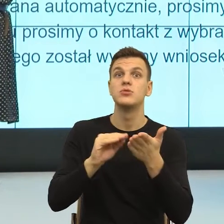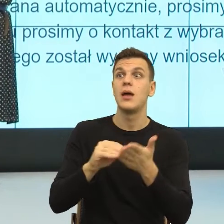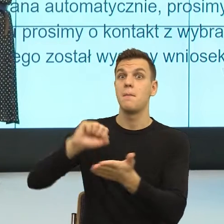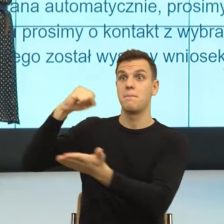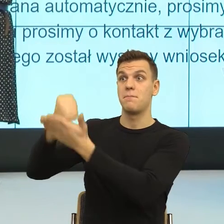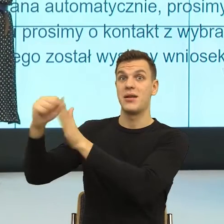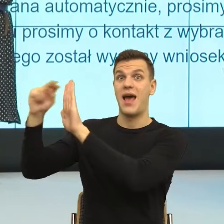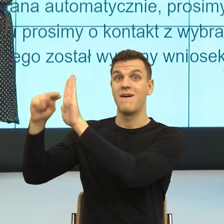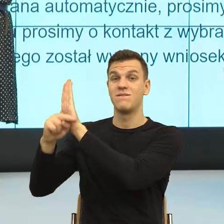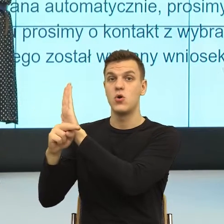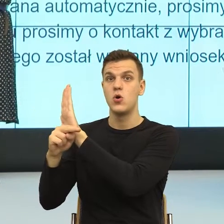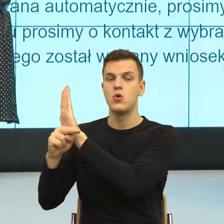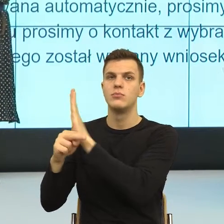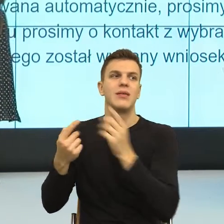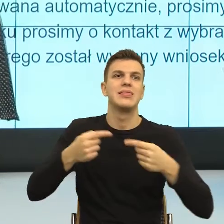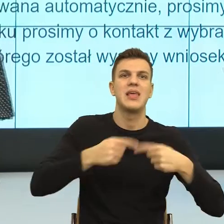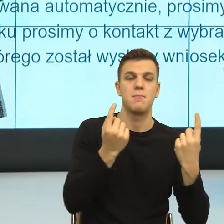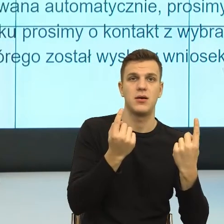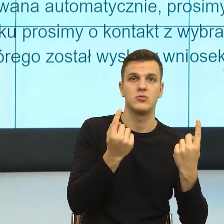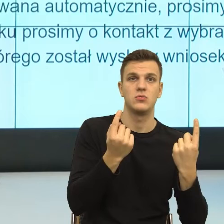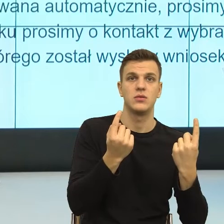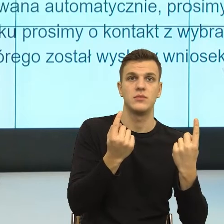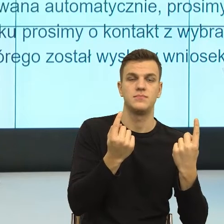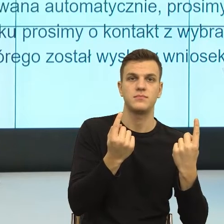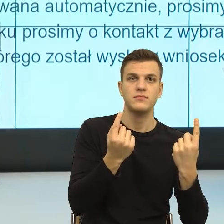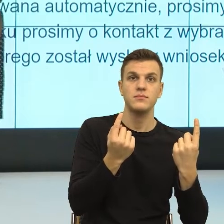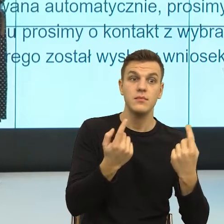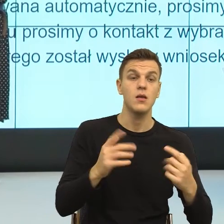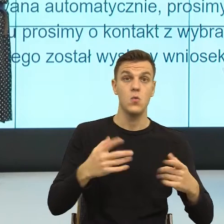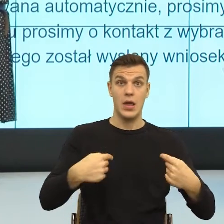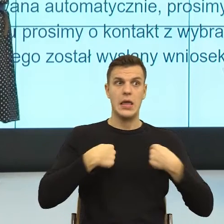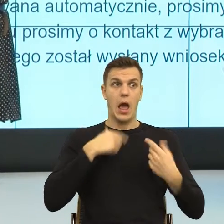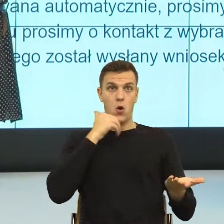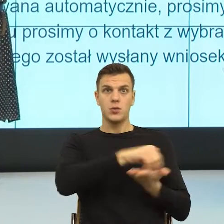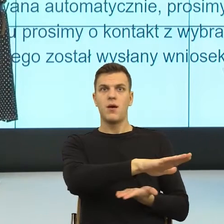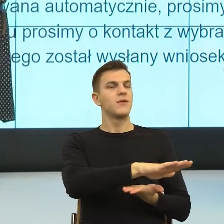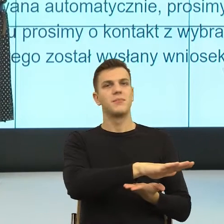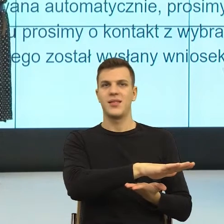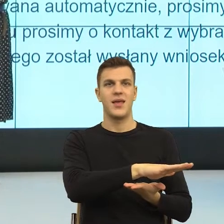człowiekiem jest zachowana, natomiast prawo zewnętrznie reguluje taką kwestię, że w tym momencie nie mogę ci wydać